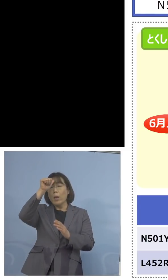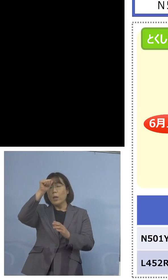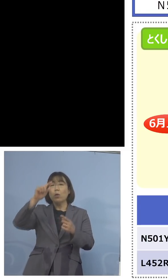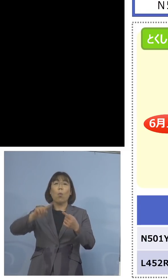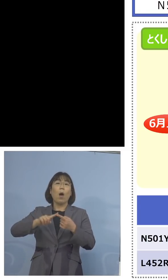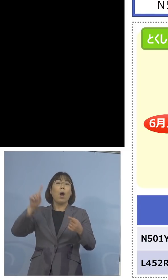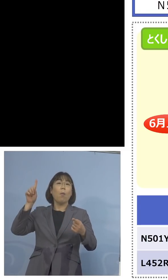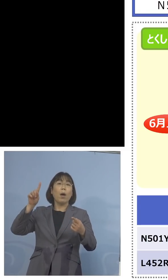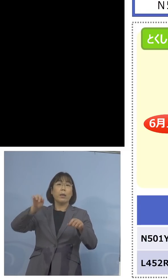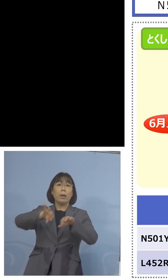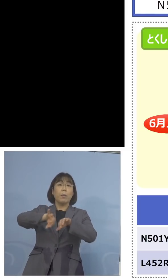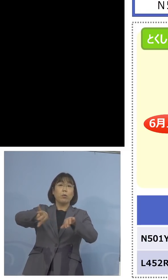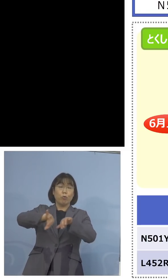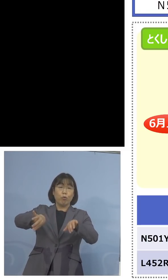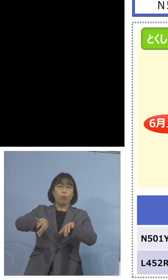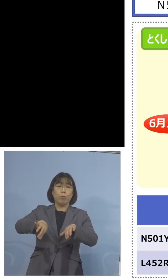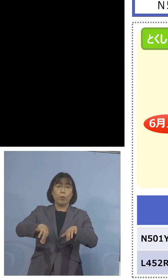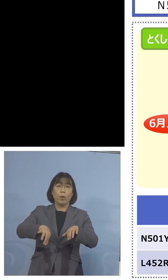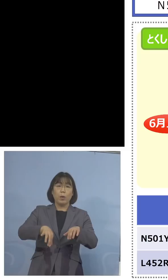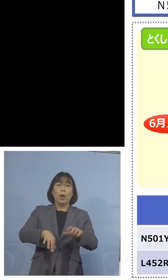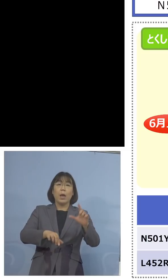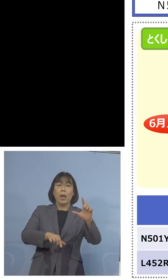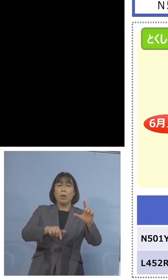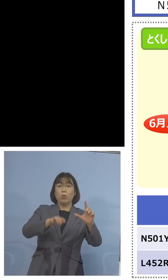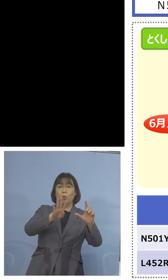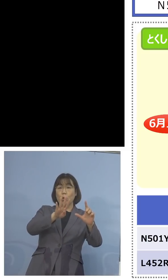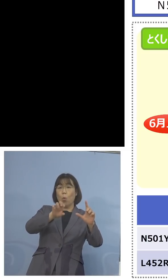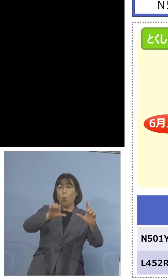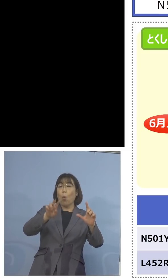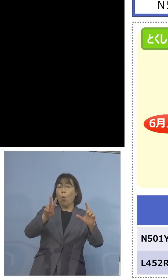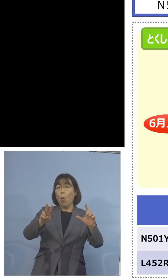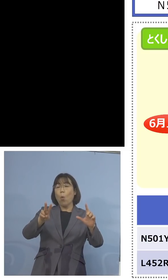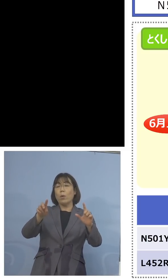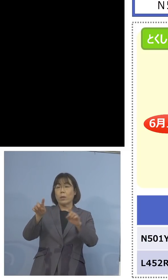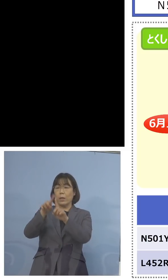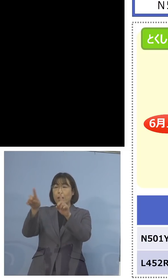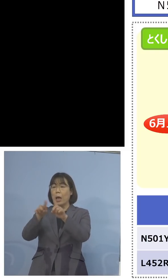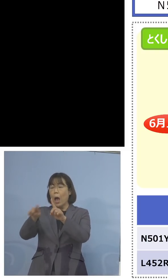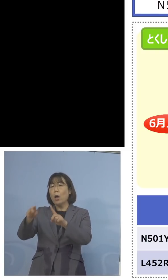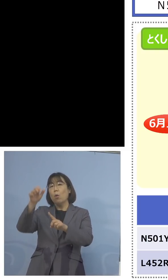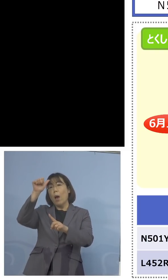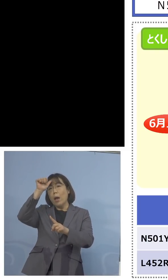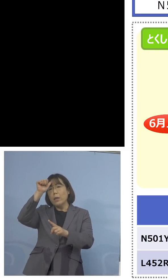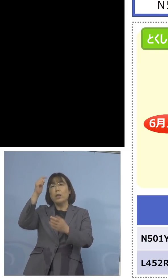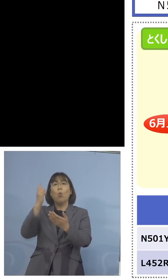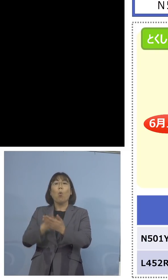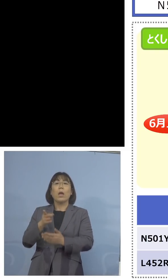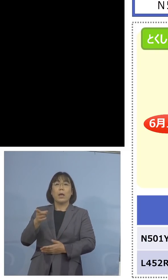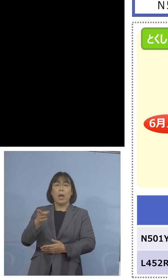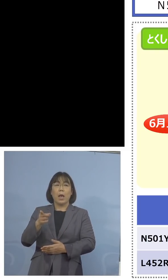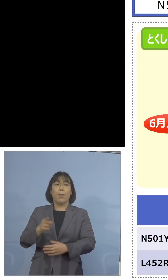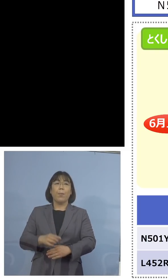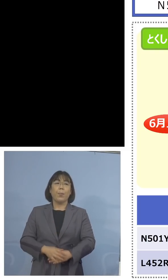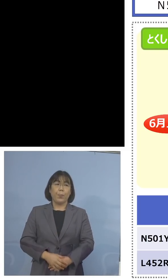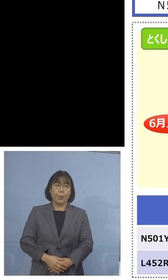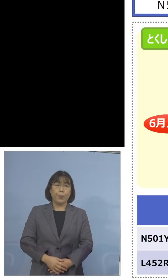そして L452Rはインド株だけと なっているところでありますので